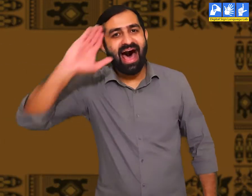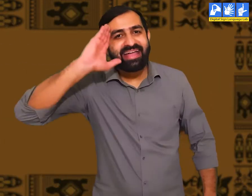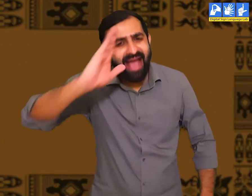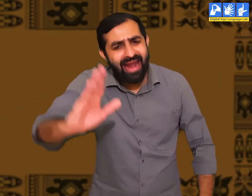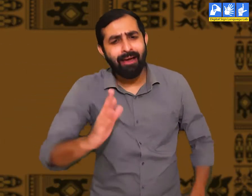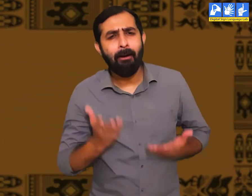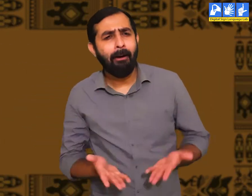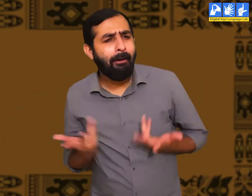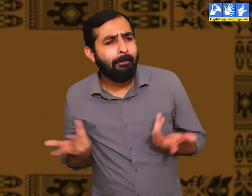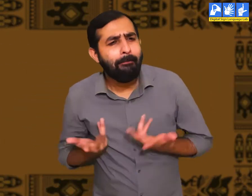सभी को हैलो !